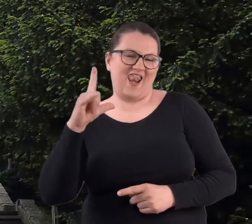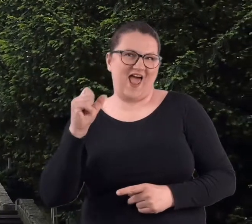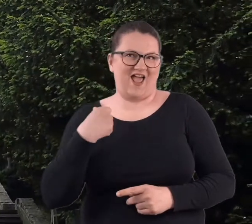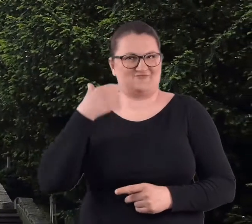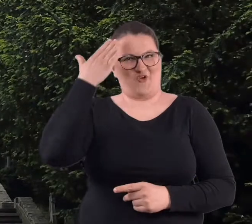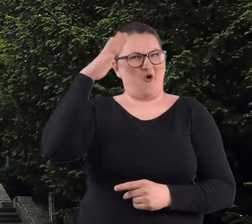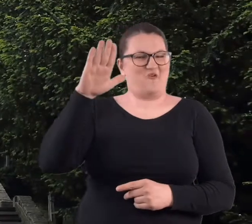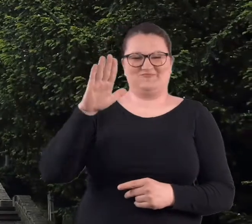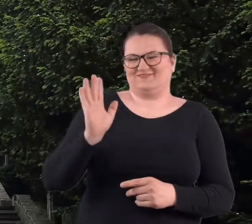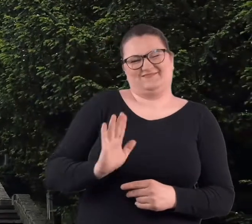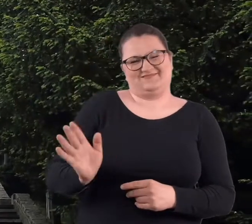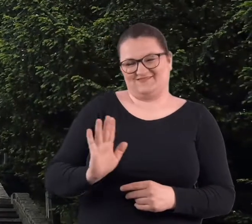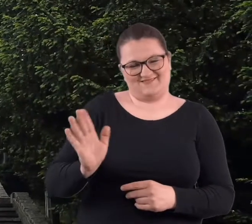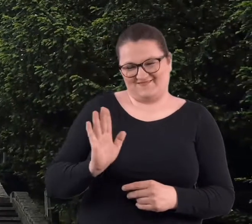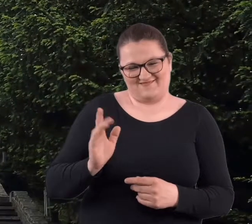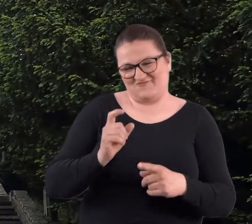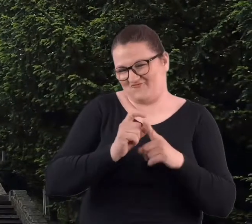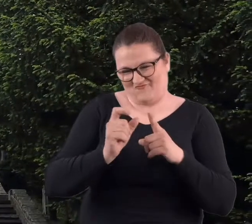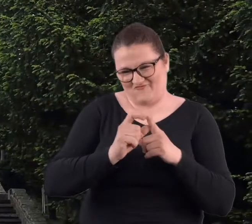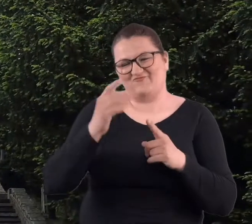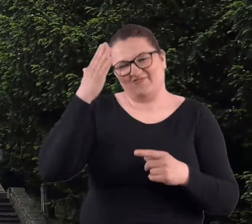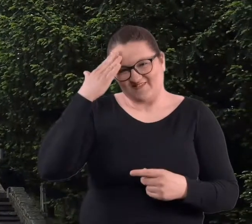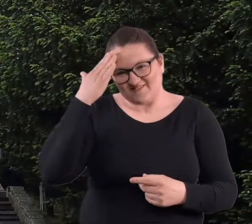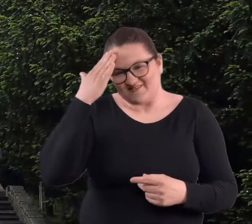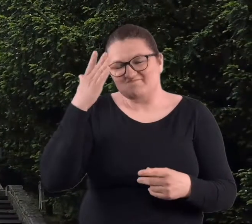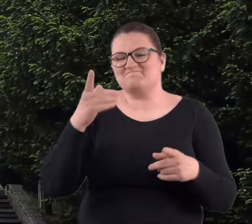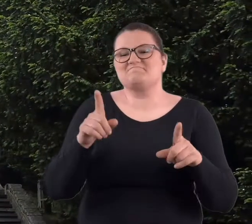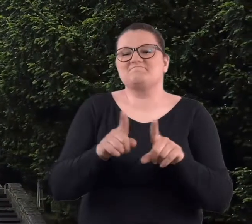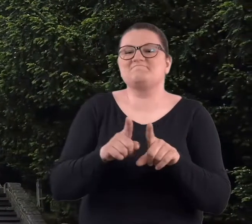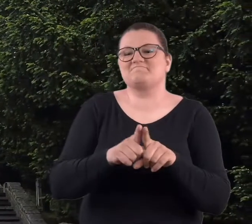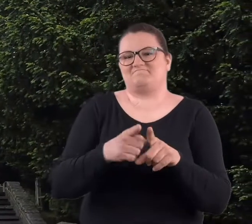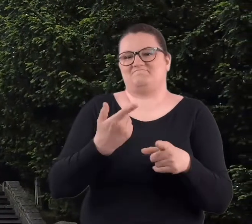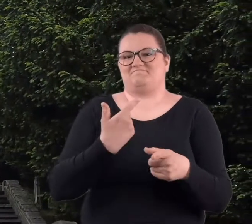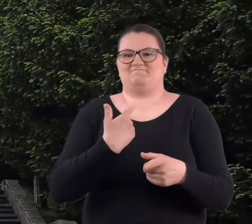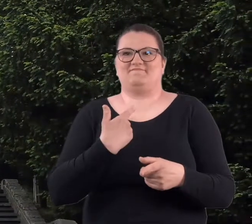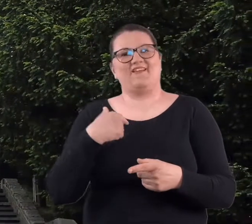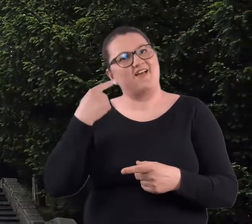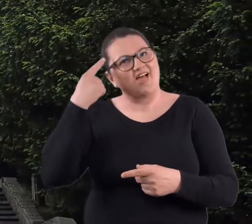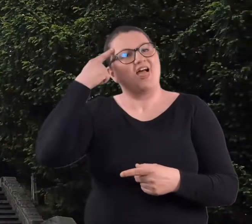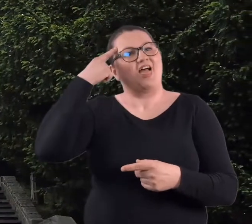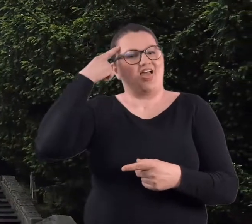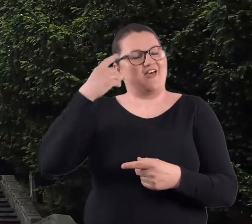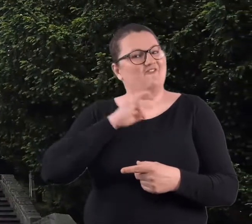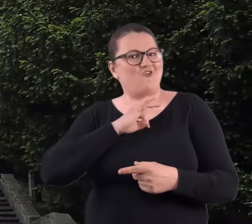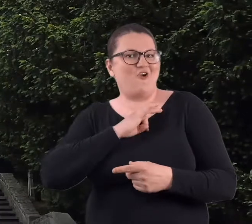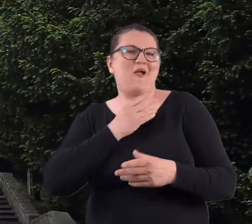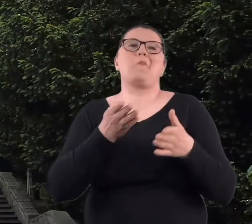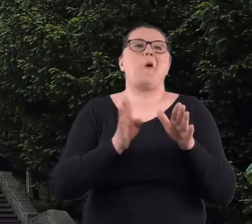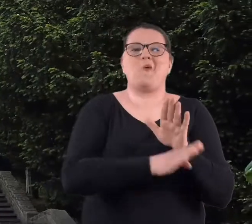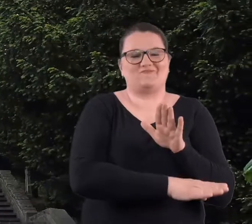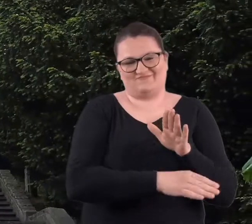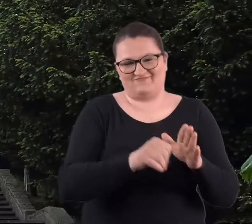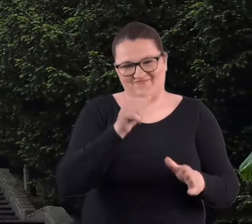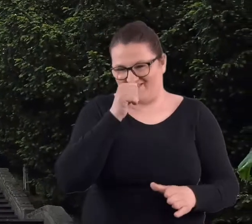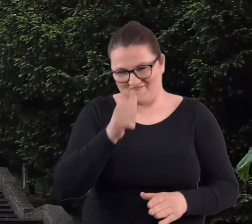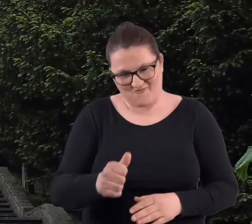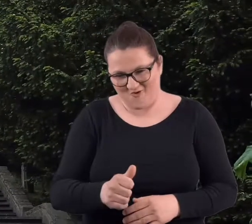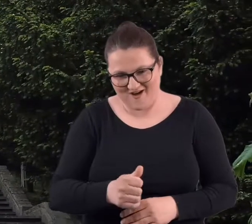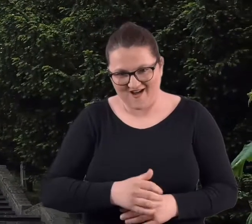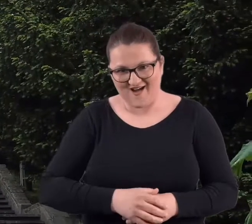nie jest ani obcym terminem, ani po prostu czymś, co mogłabym pominąć w swoich wspomnieniach